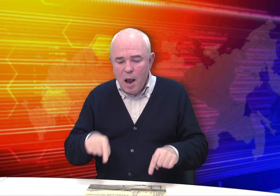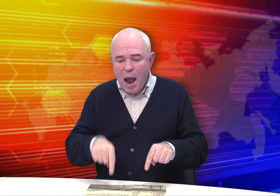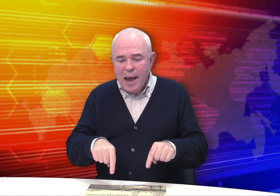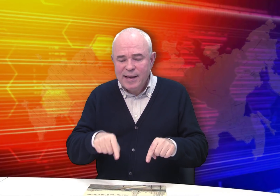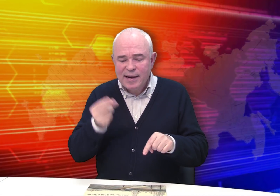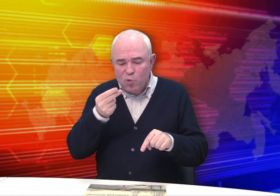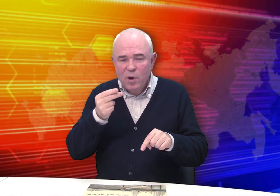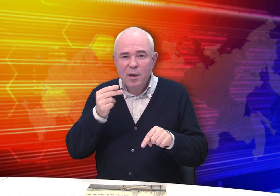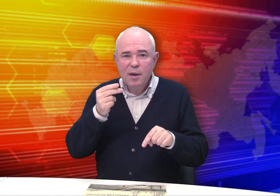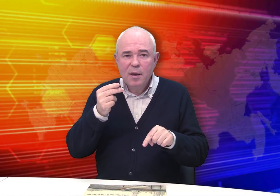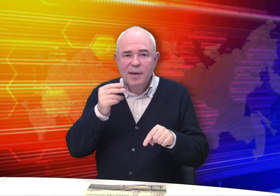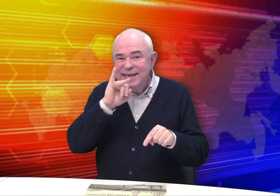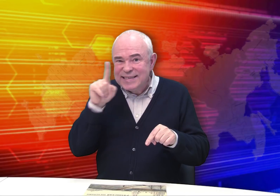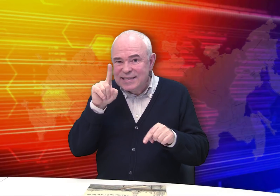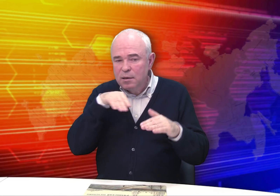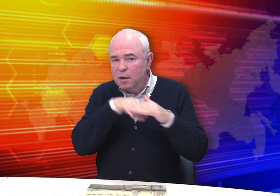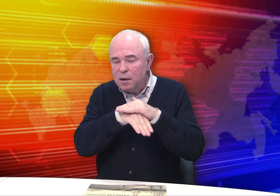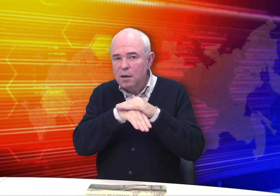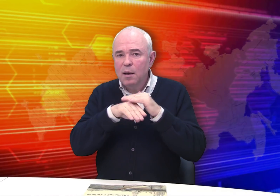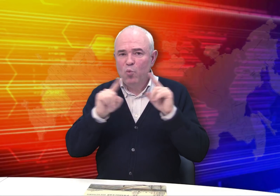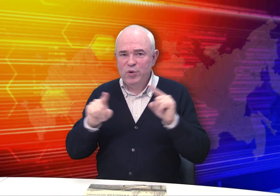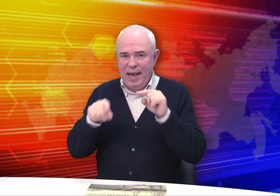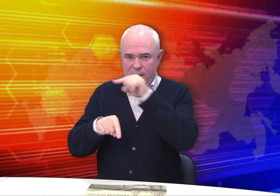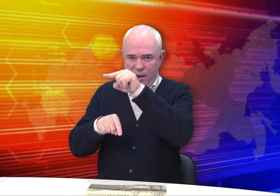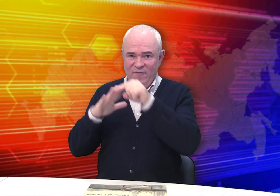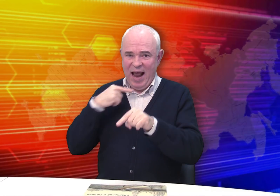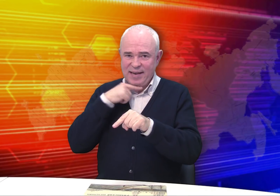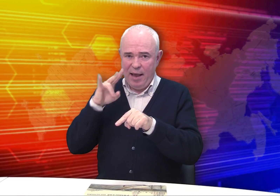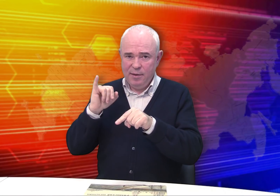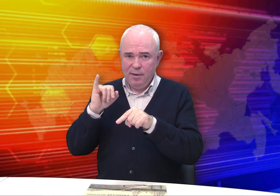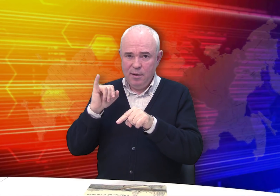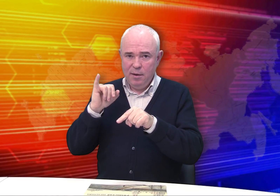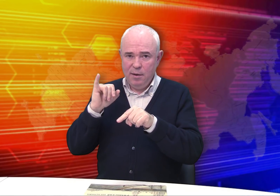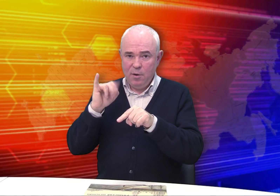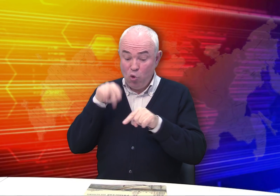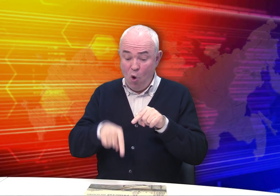Они из фондов Рязанского музея.